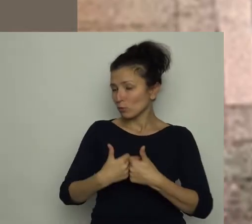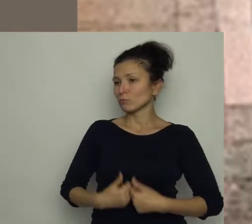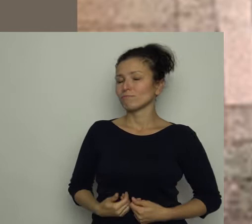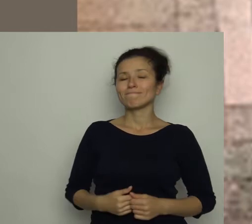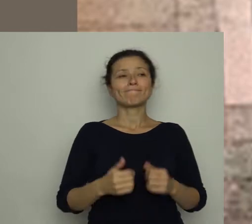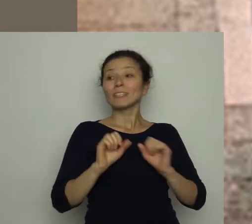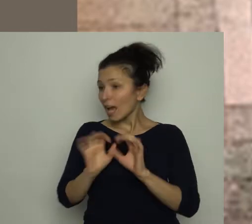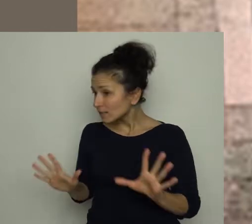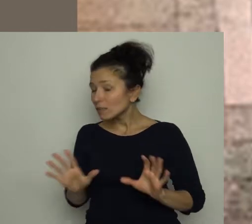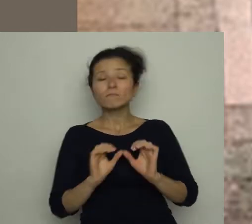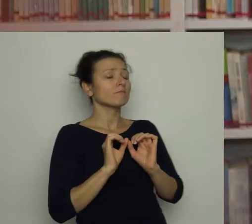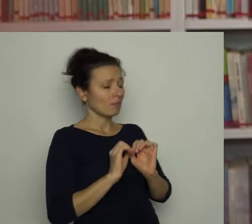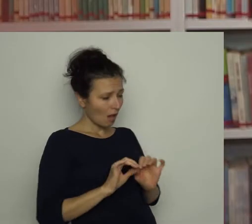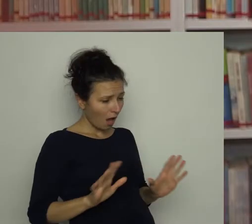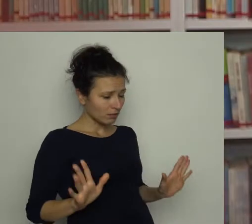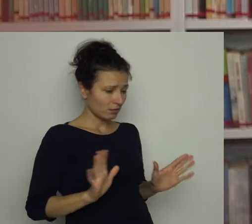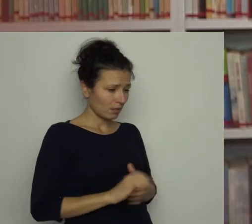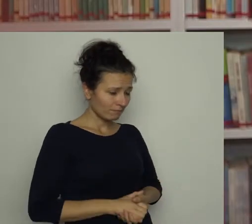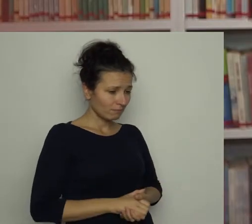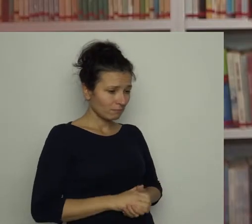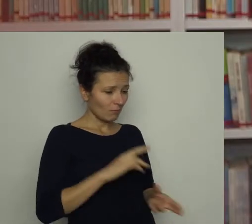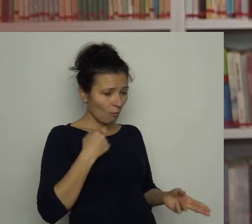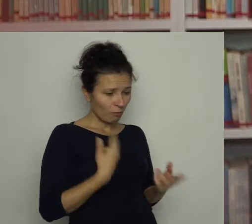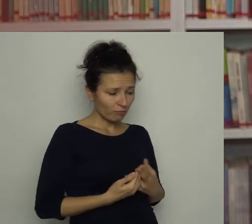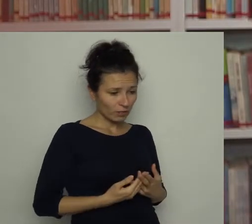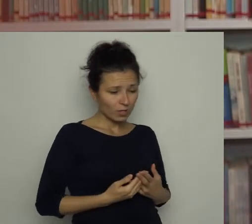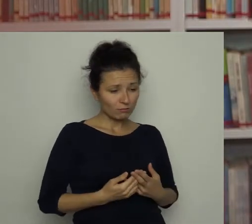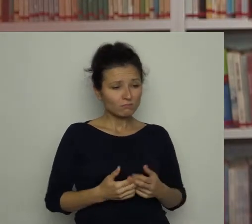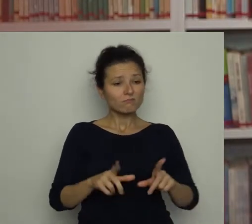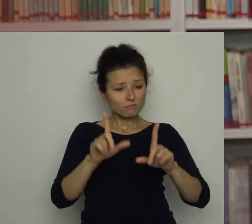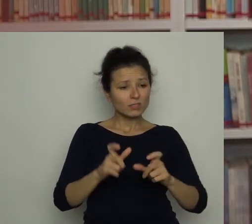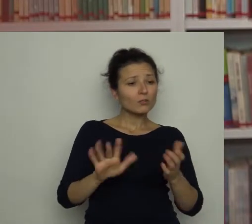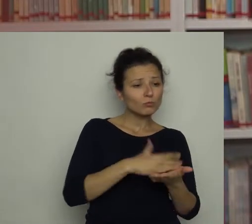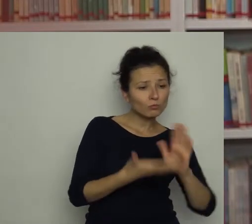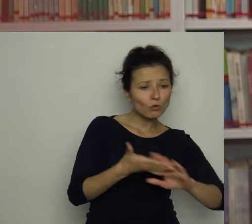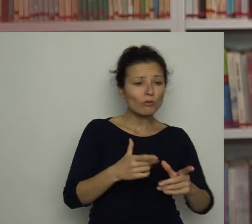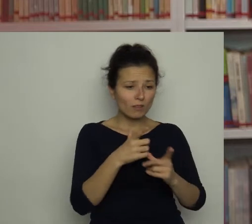Jasne - odpowiedział Antoś i zaczął zgarniać porozrzucane resztki jajecznicy.